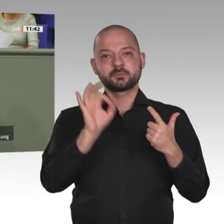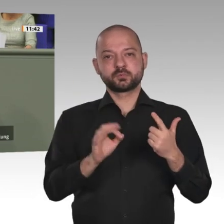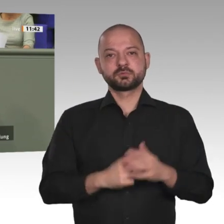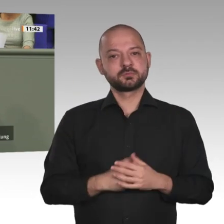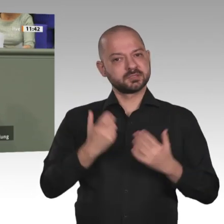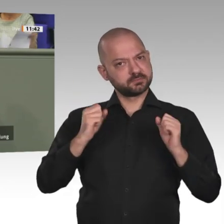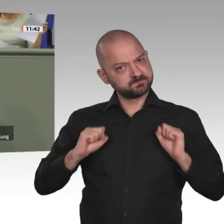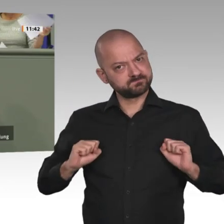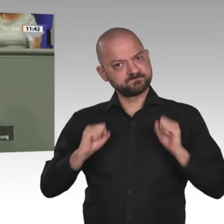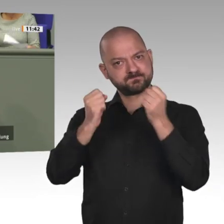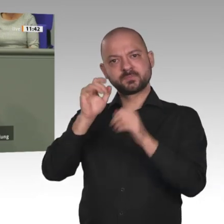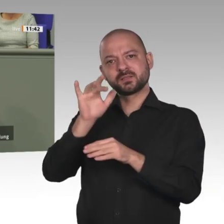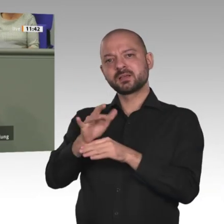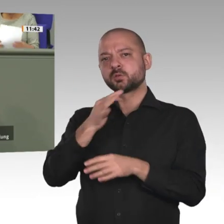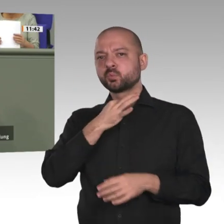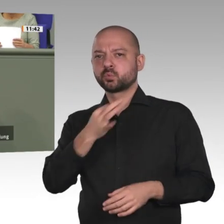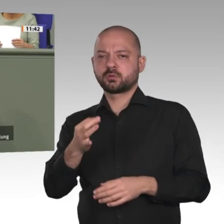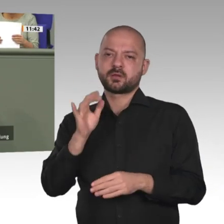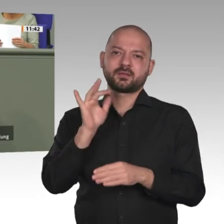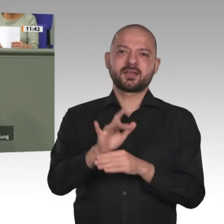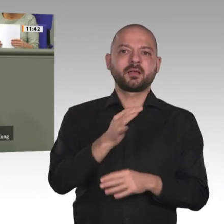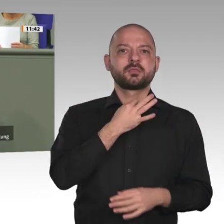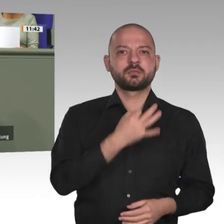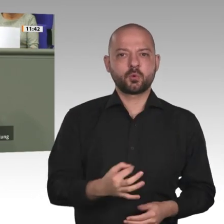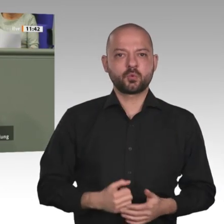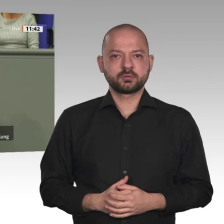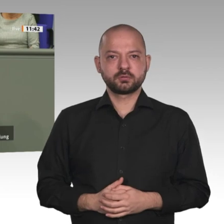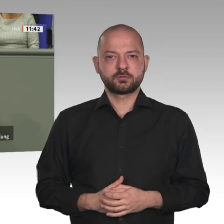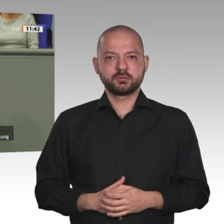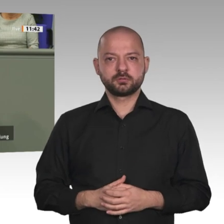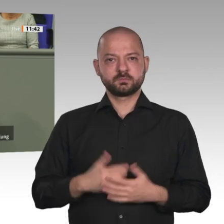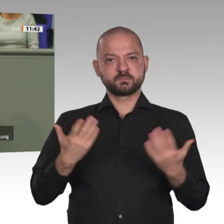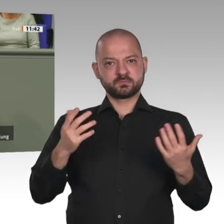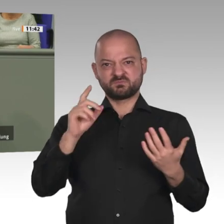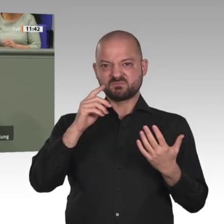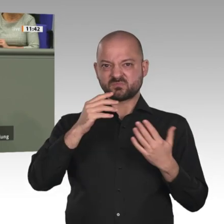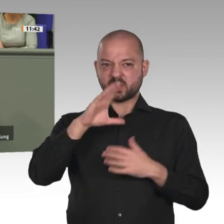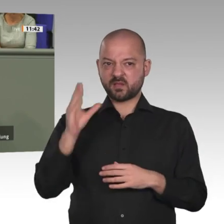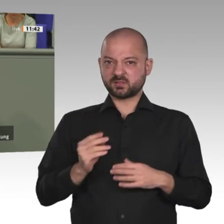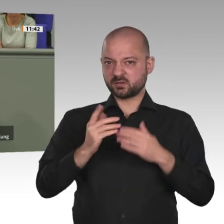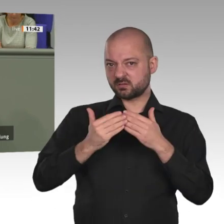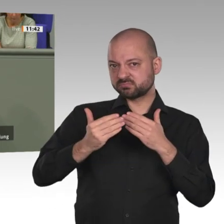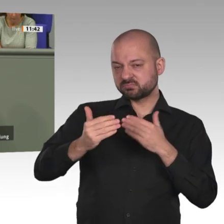ist möglich so wir das wollen. Der geplante Afrika-Ansatz im mehrjährigen Finanzplan